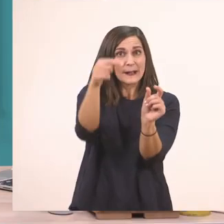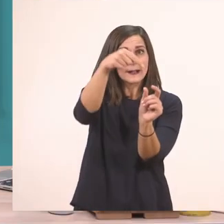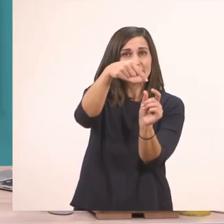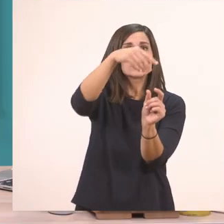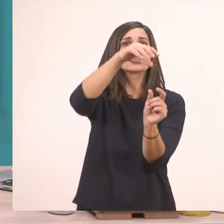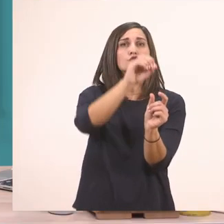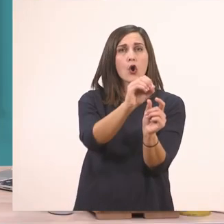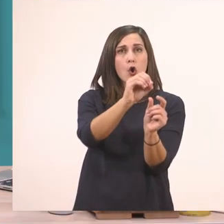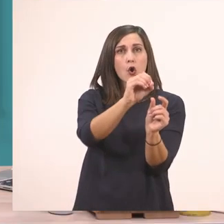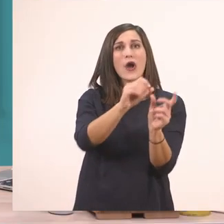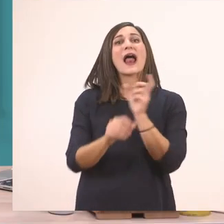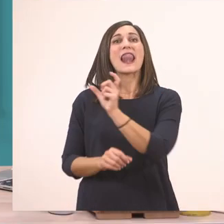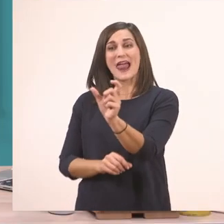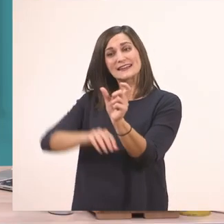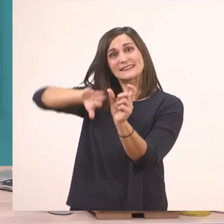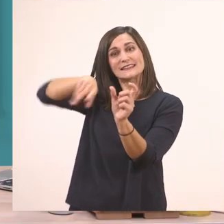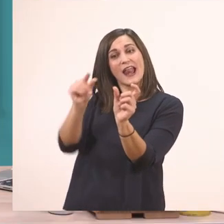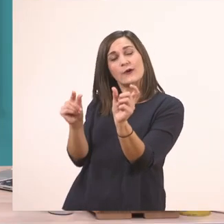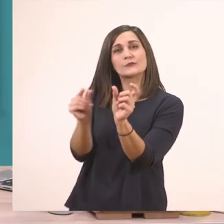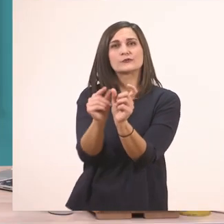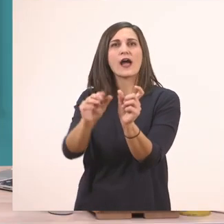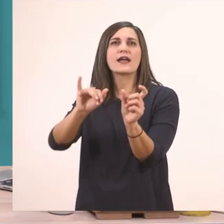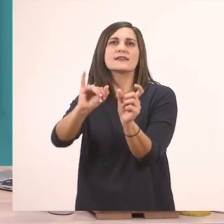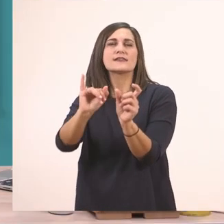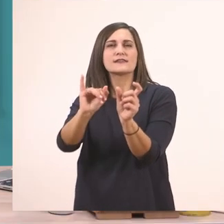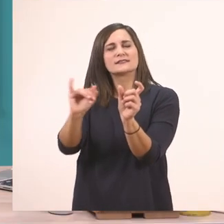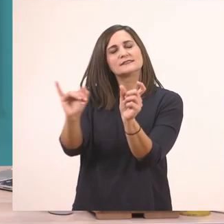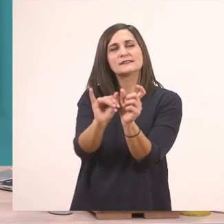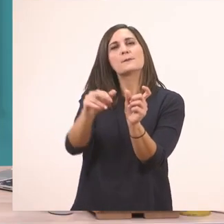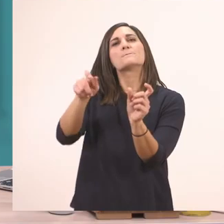το τελευταίο "ι" θα γραφτεί πάντα με το "ι" το μπαστουνάκι, το "ι" του ιπποπόταμου.